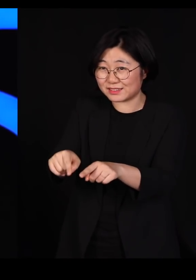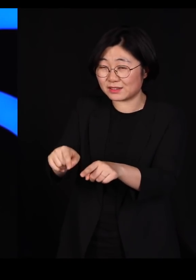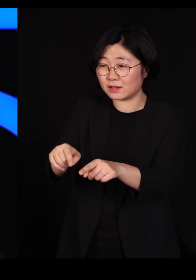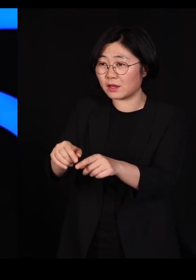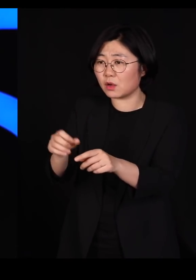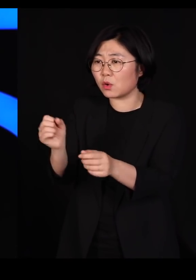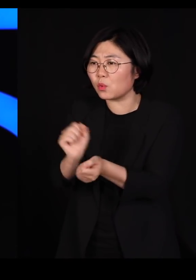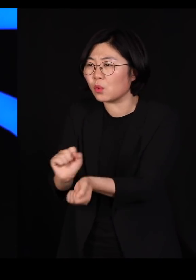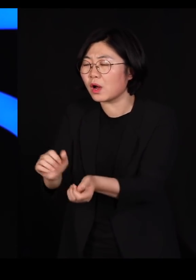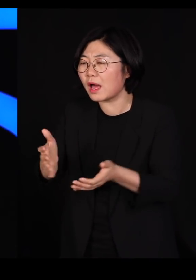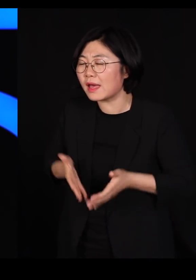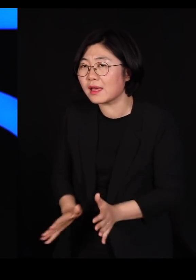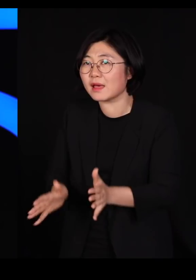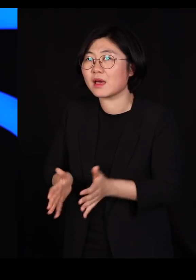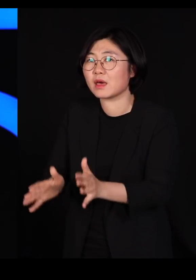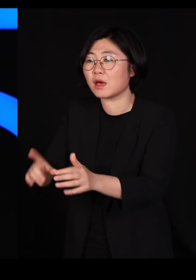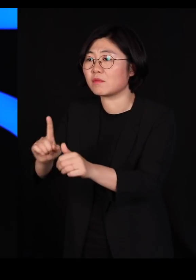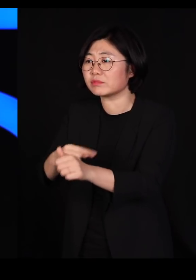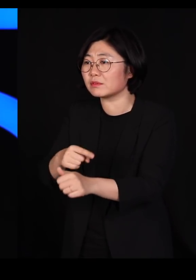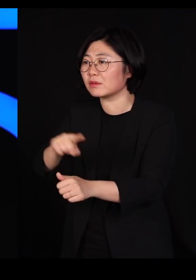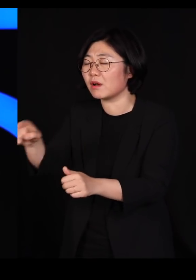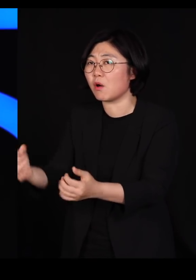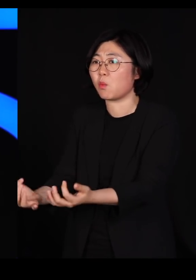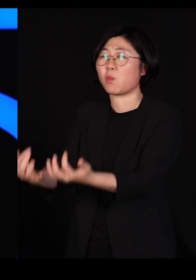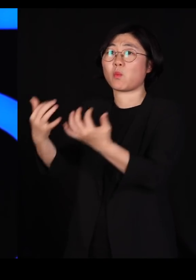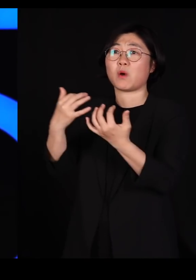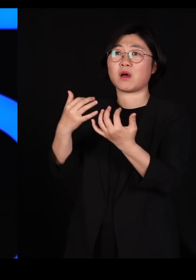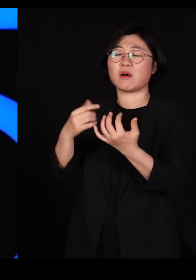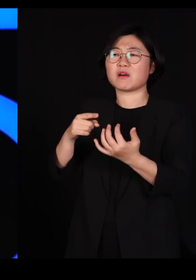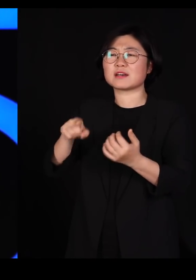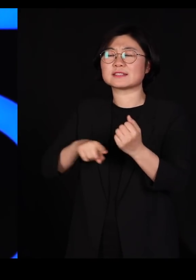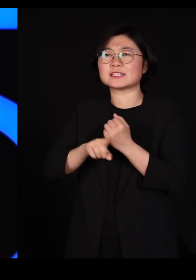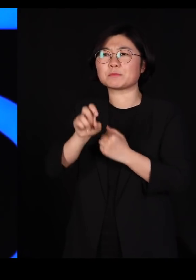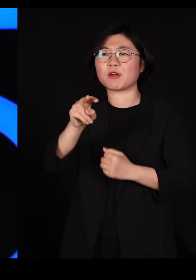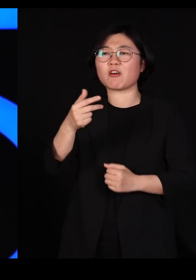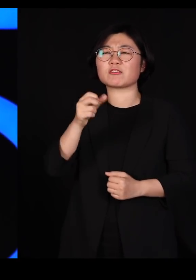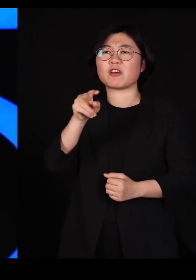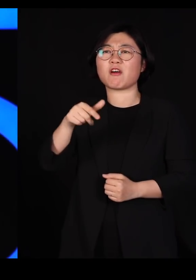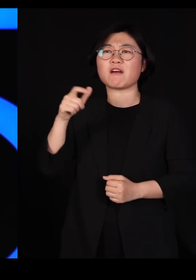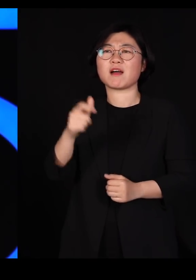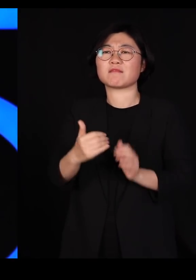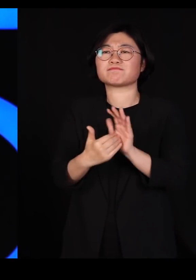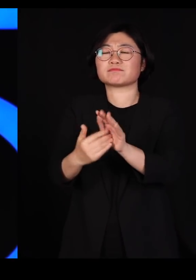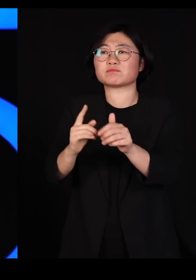선천적으로 면역을 갖고 있는 아이들이 돌아온 겁니다 그럼 우리는 어떻게 해요?